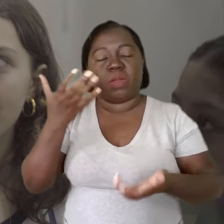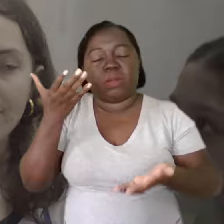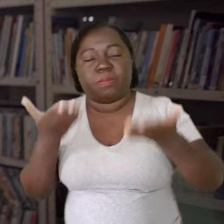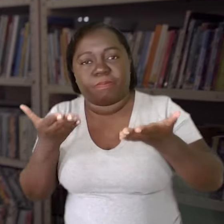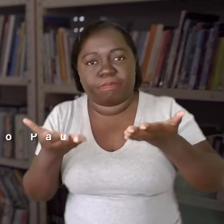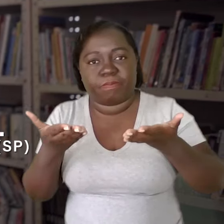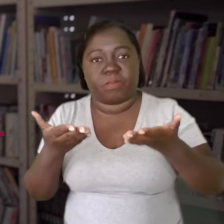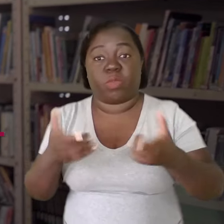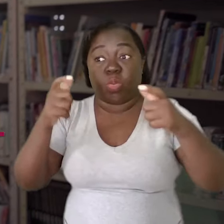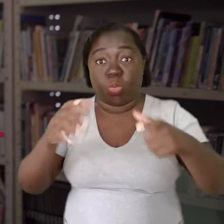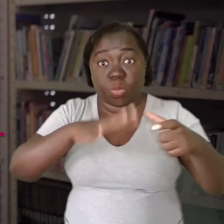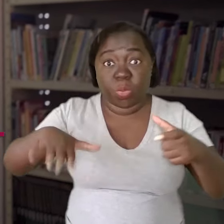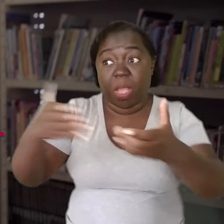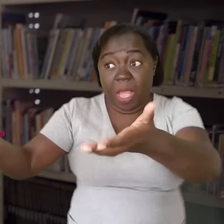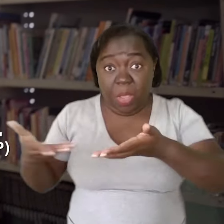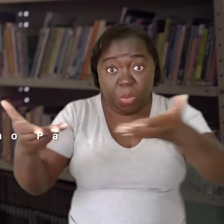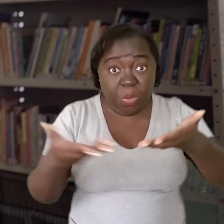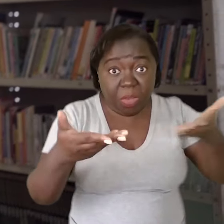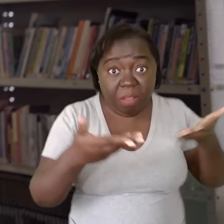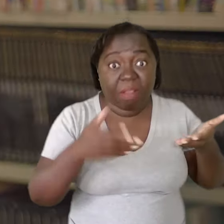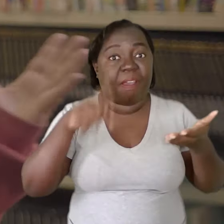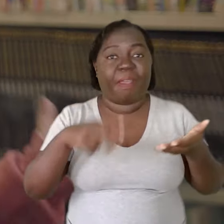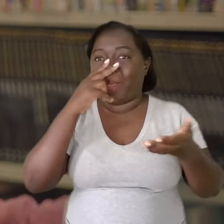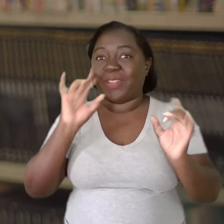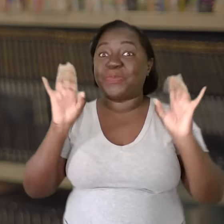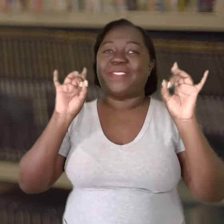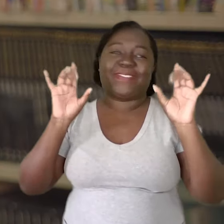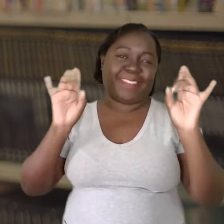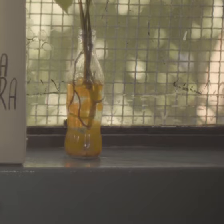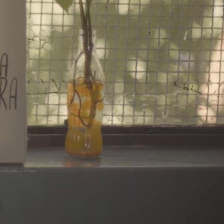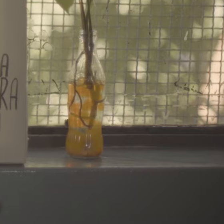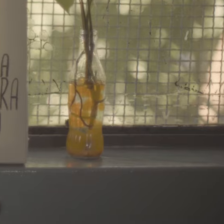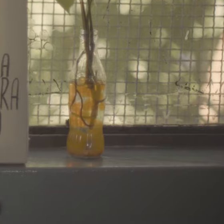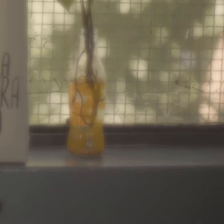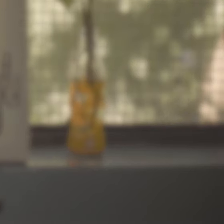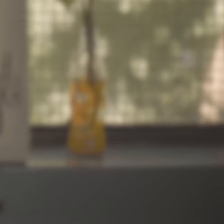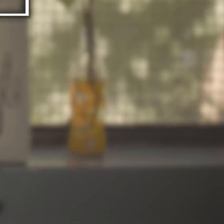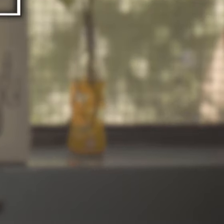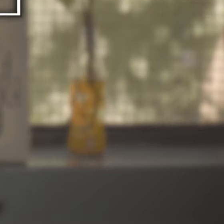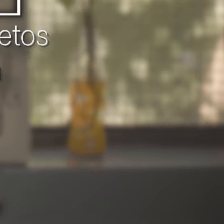O ambiente acolhedor se tornou a grande cereja do bolo.